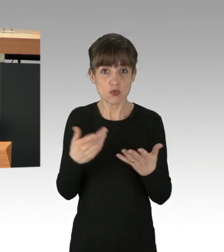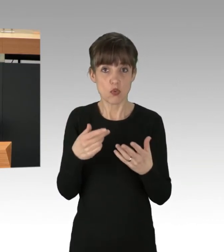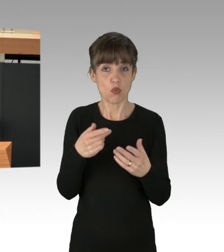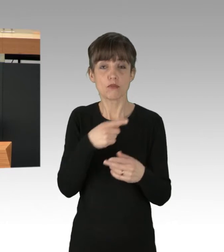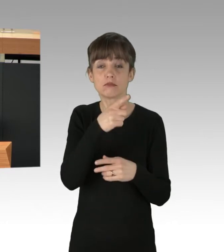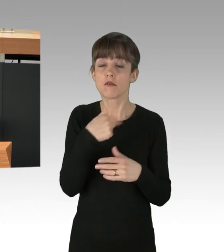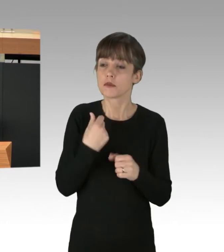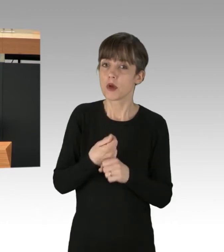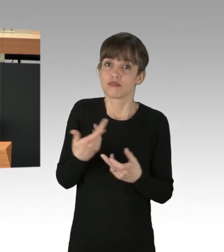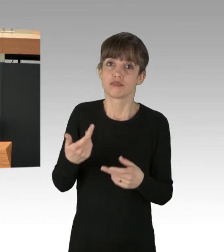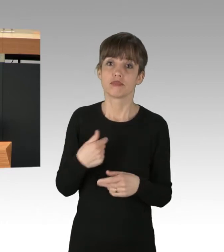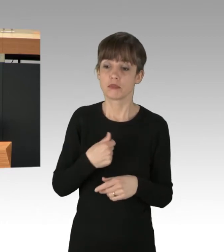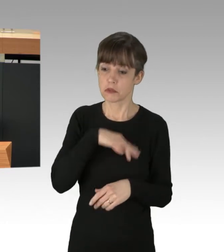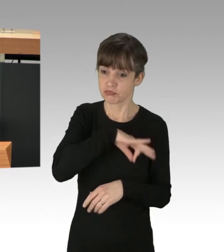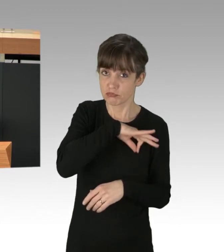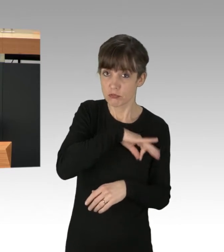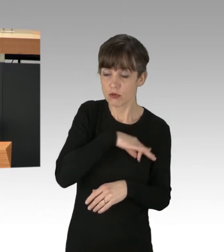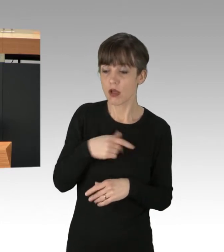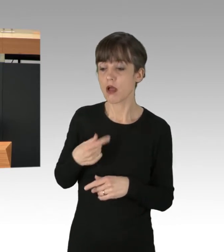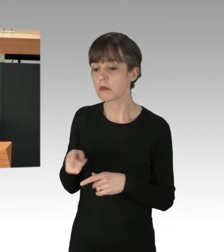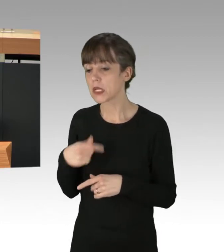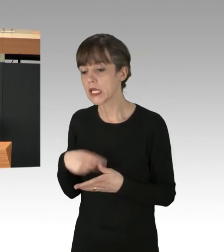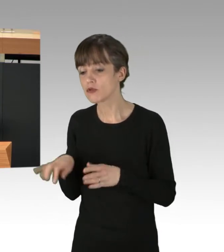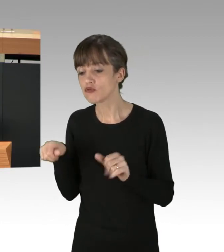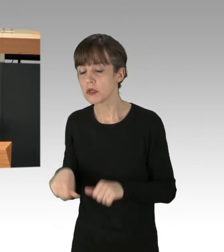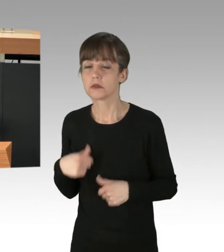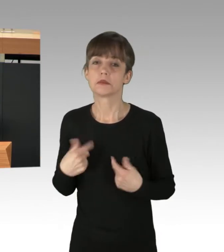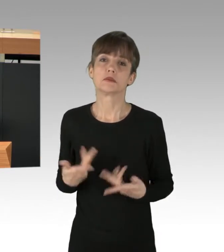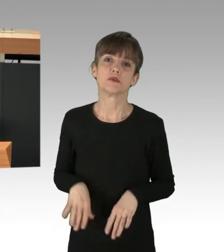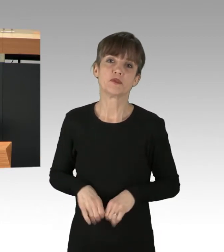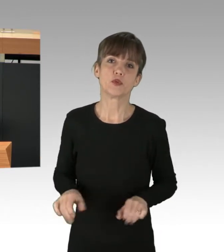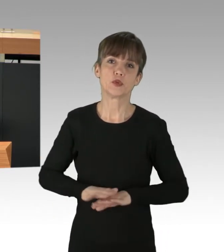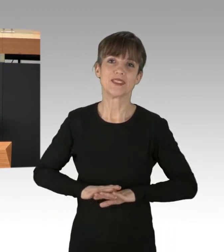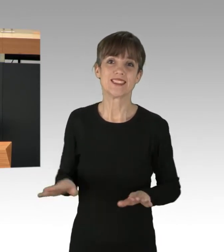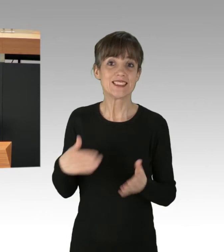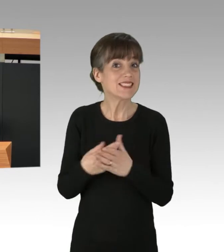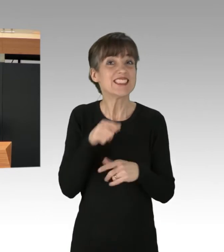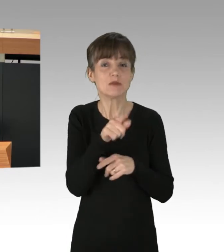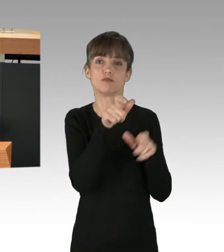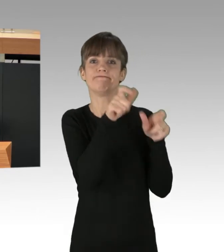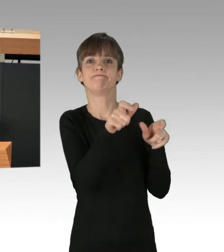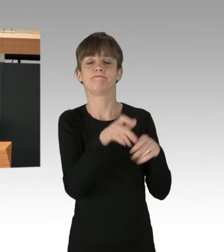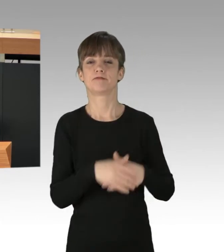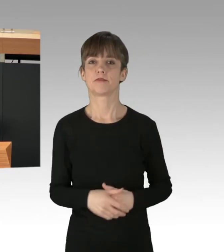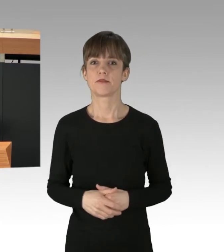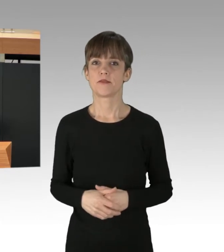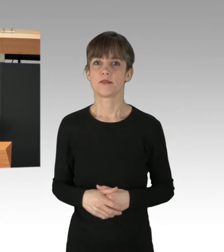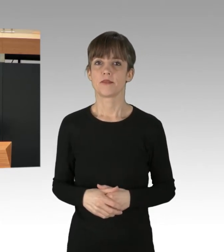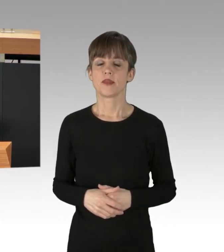solange ihre Gewinne nicht gefährdet sind. Das sind die, die wir tatsächlich stoppen müssen. (Präsidium) Kolleginnen und Kollegen. Ich habe zwar nicht das Gefühl,